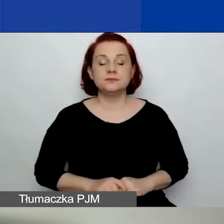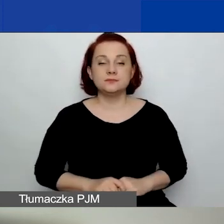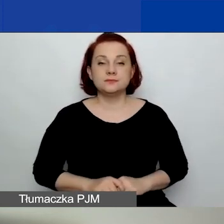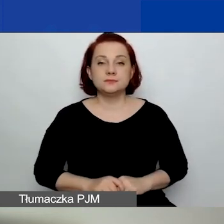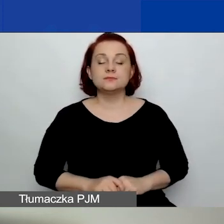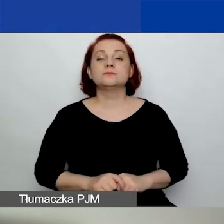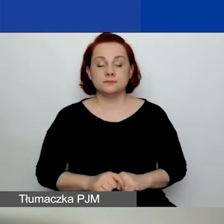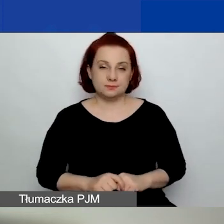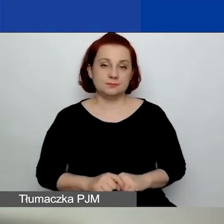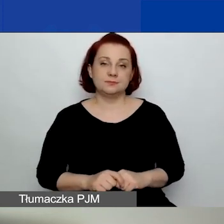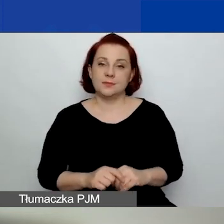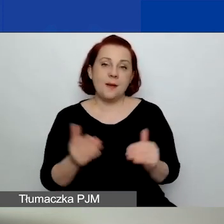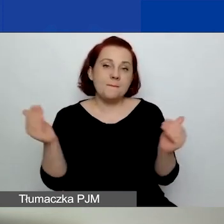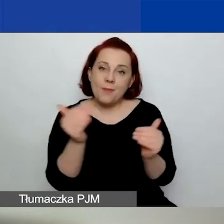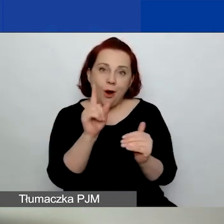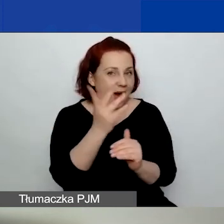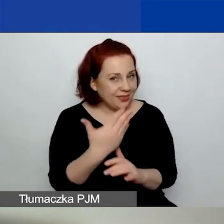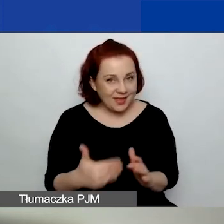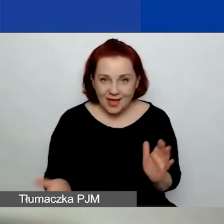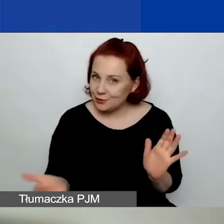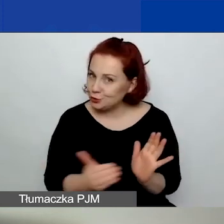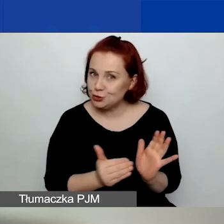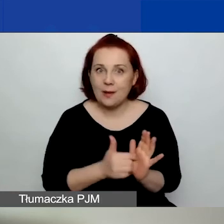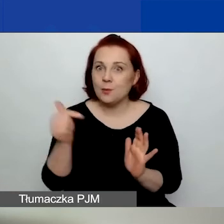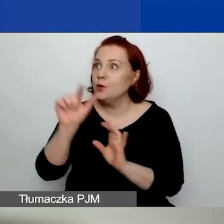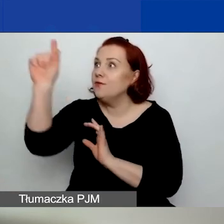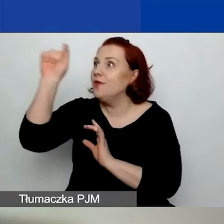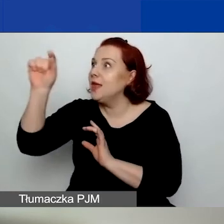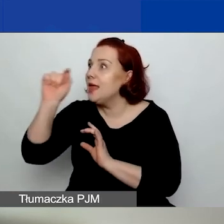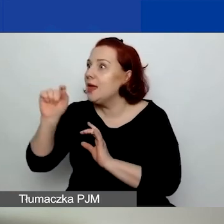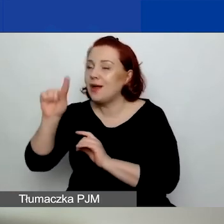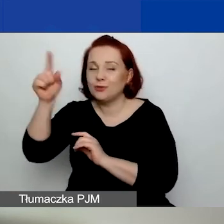Można, lecz nie trzeba koniecznie wybierać tematów o znaczeniu szczególnym.